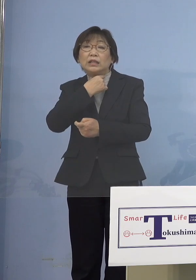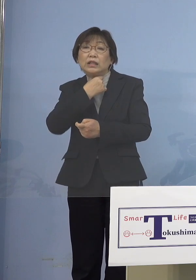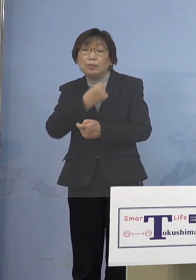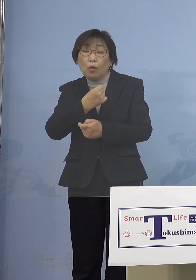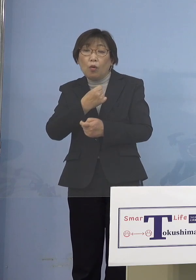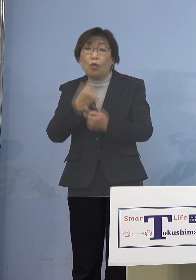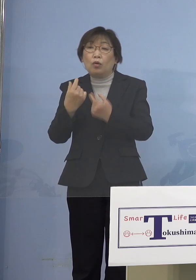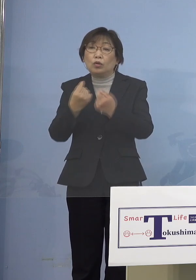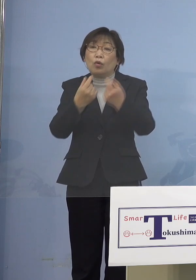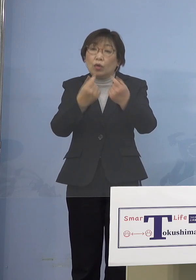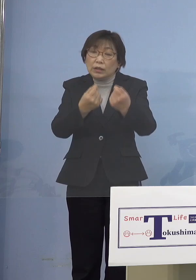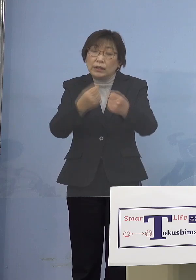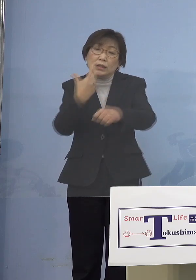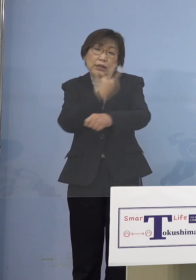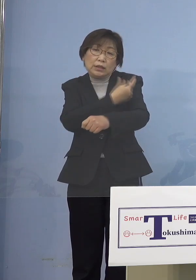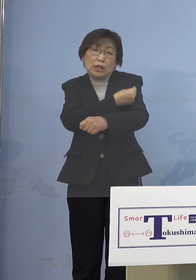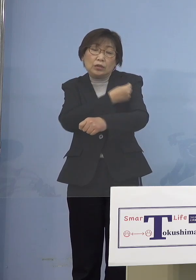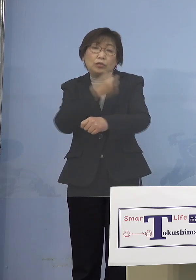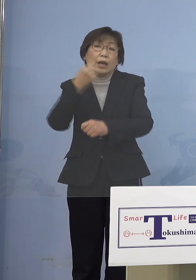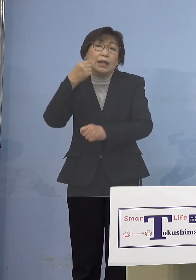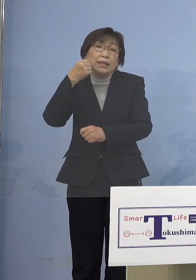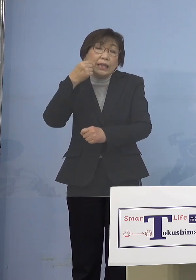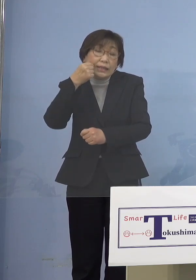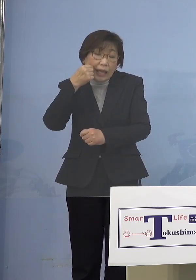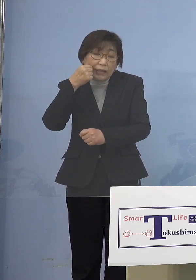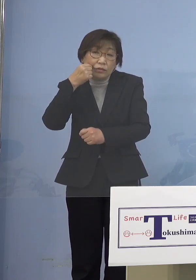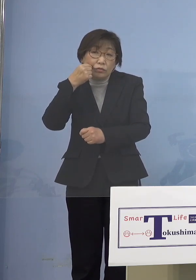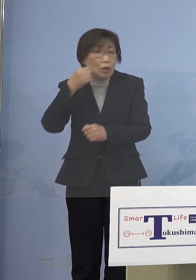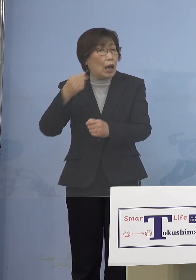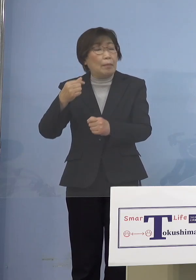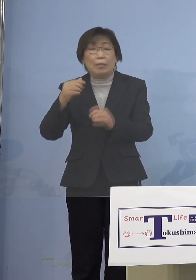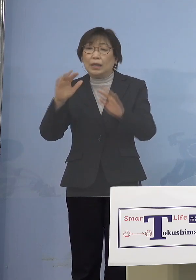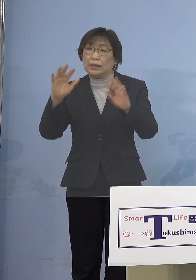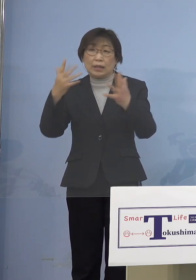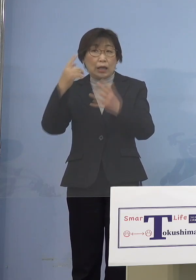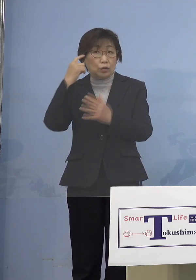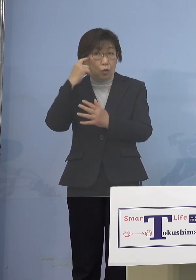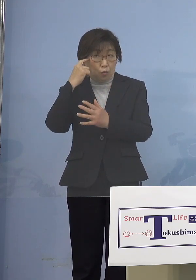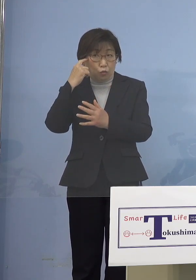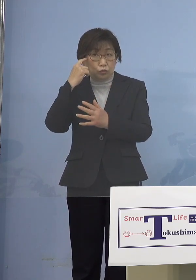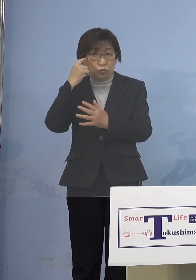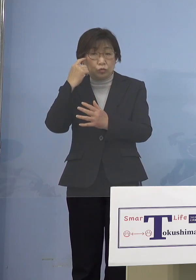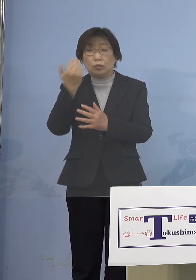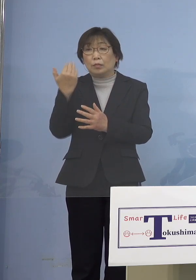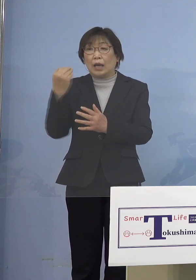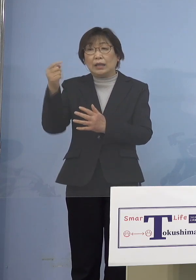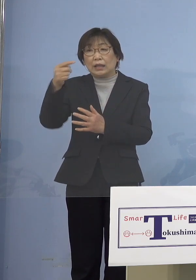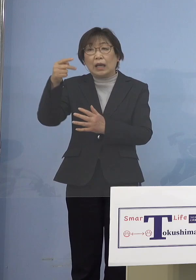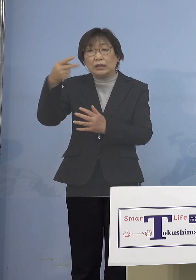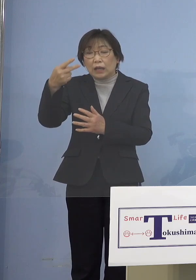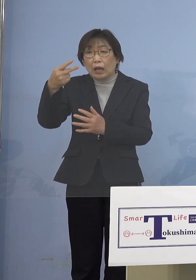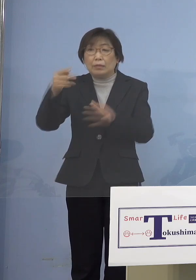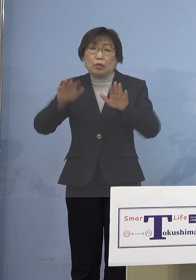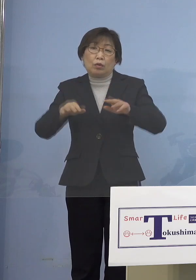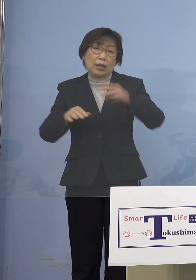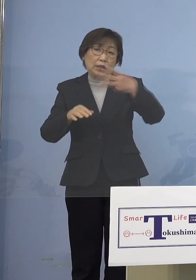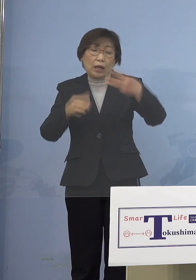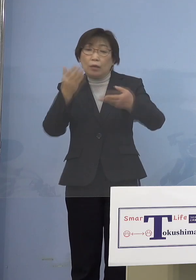高齢者の方々 あまり聞かれていないんじゃないかと 思うんですよね、今回は 前回に比べて だからそちらの方でまず スムーズにやっていただく